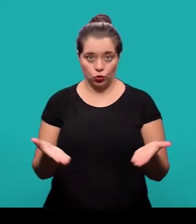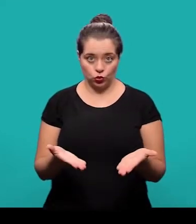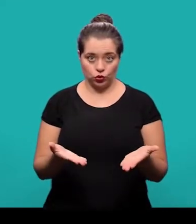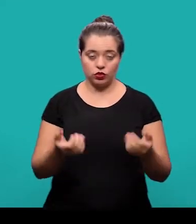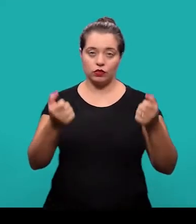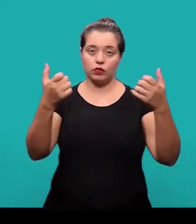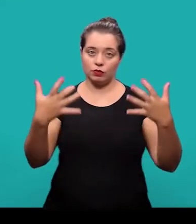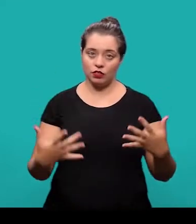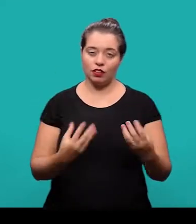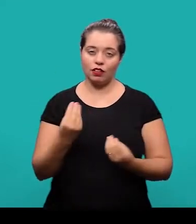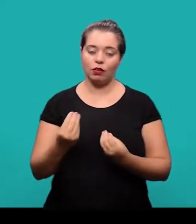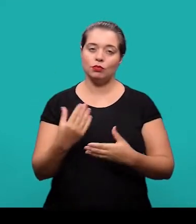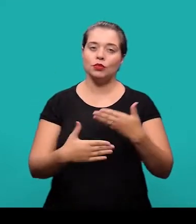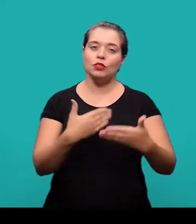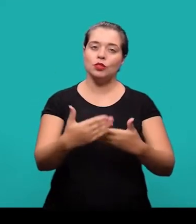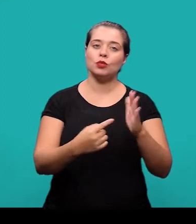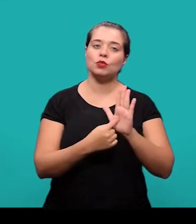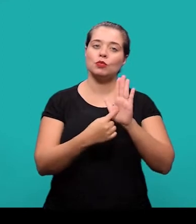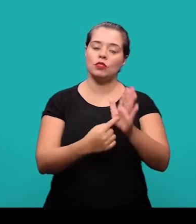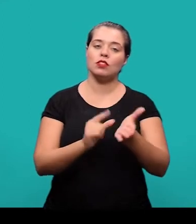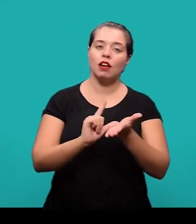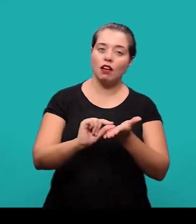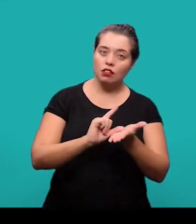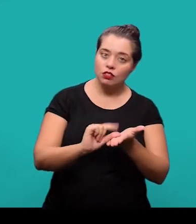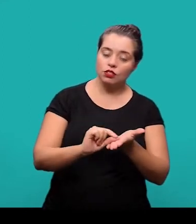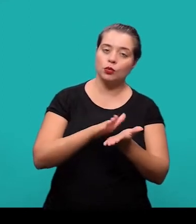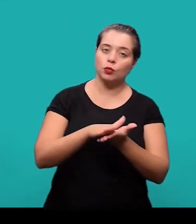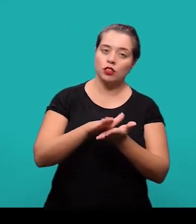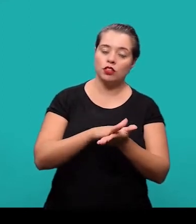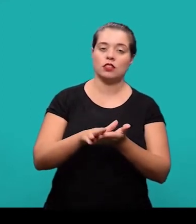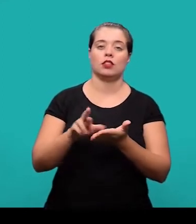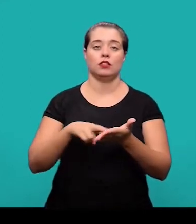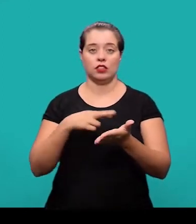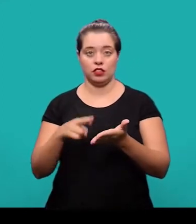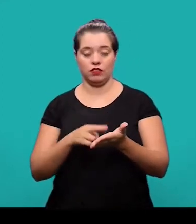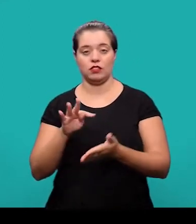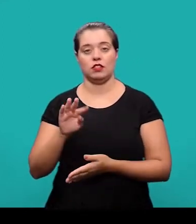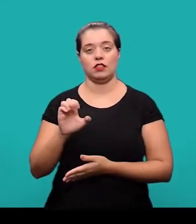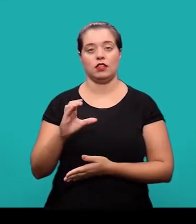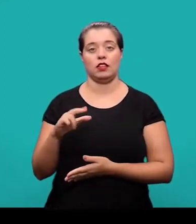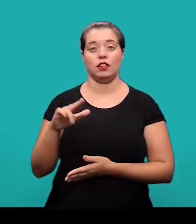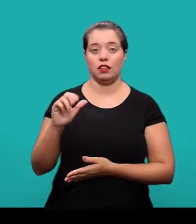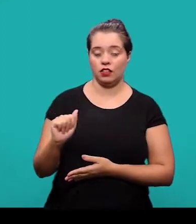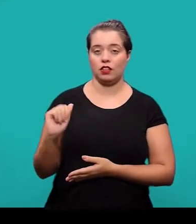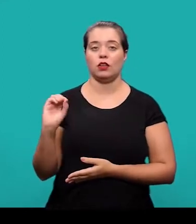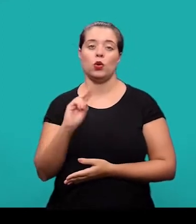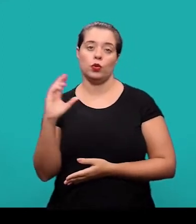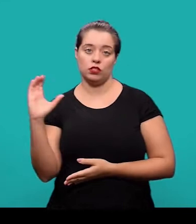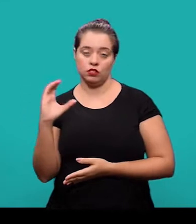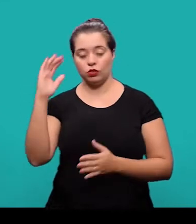E na aula de hoje nós vamos falar sobre os procedimentos pra apresentação de artigo em publicação periódica, técnica ou científica conforme